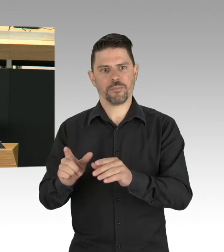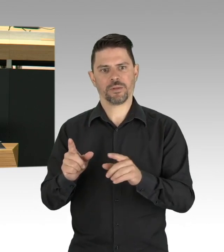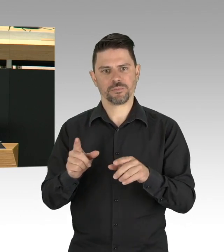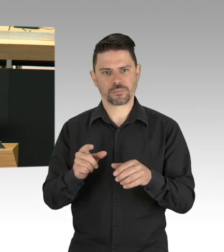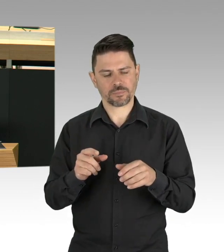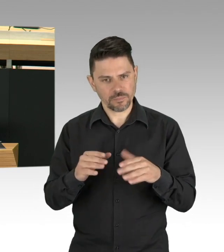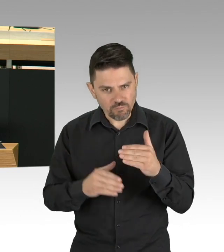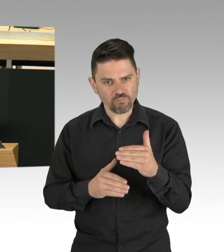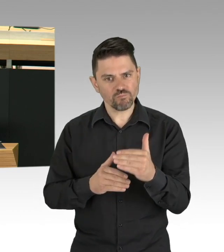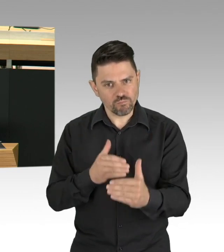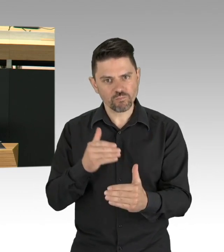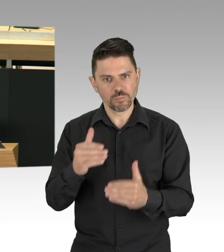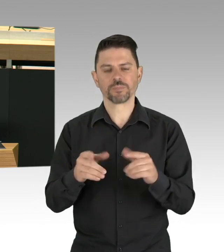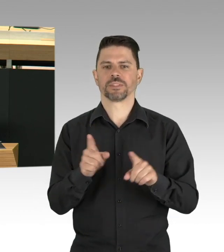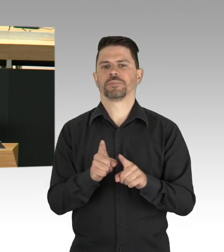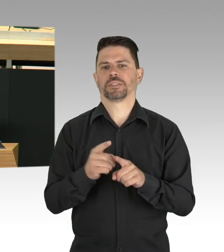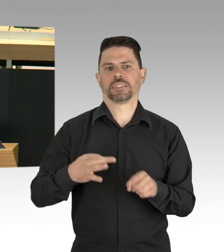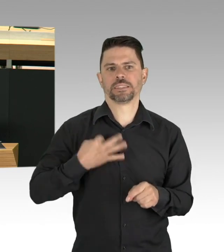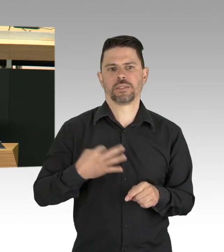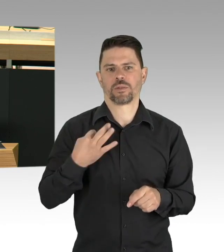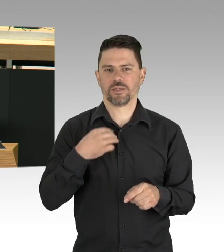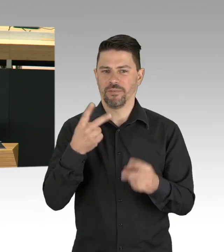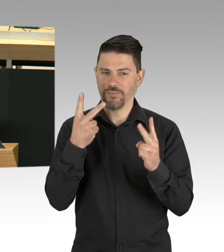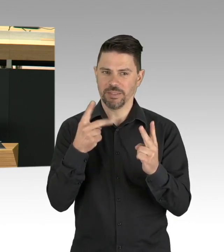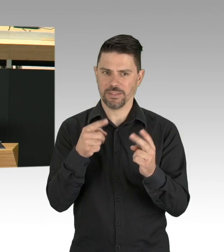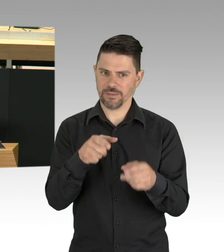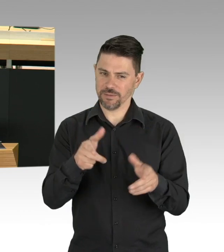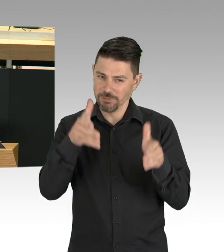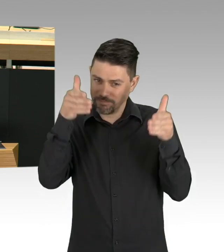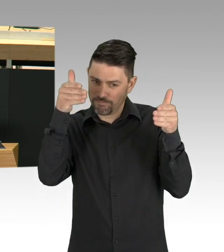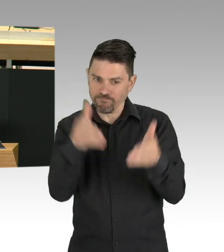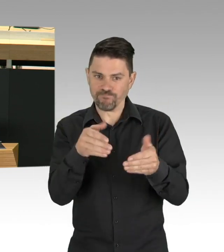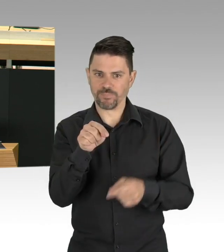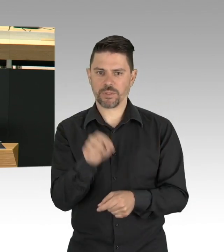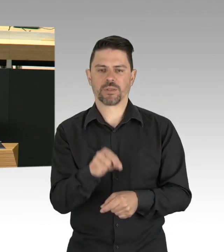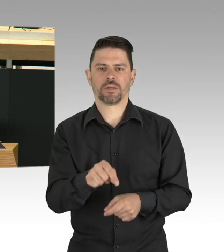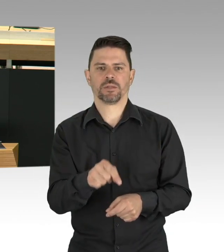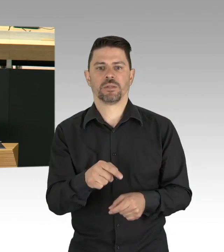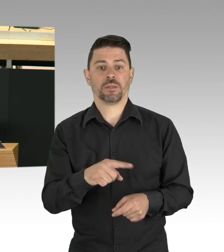der Gesellschaftswissenschaft und aus den Rechtswissenschaften, natürlich mit der Ärztekammer, dem Ethikrat,